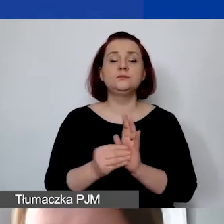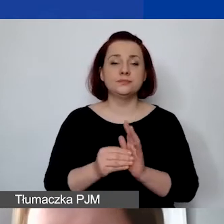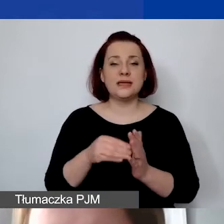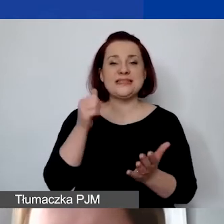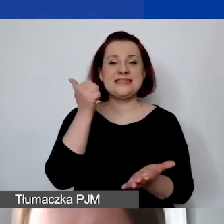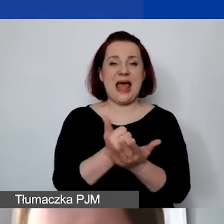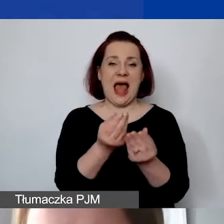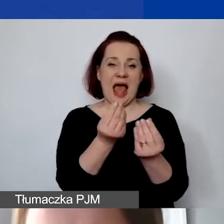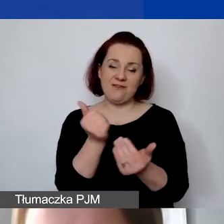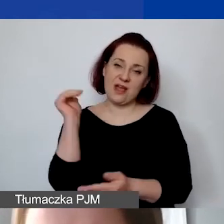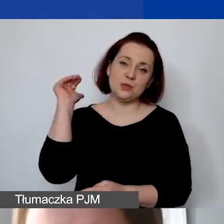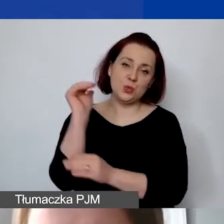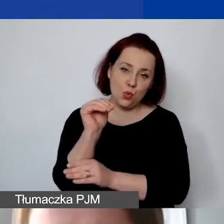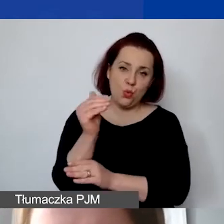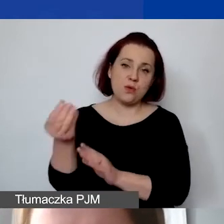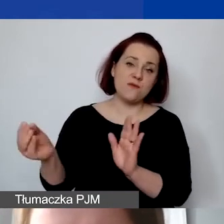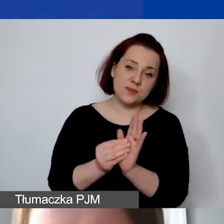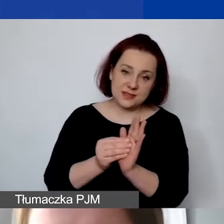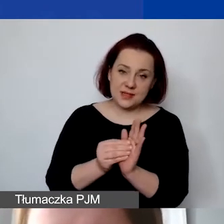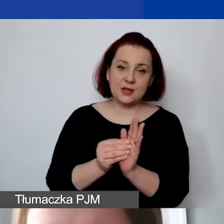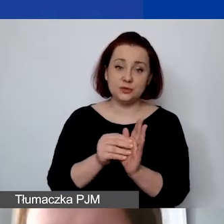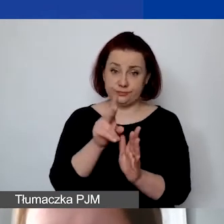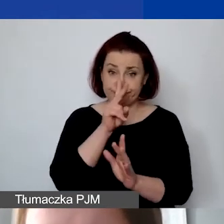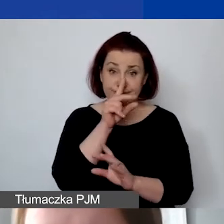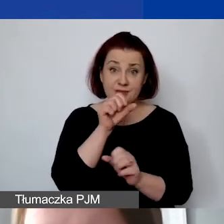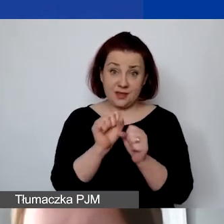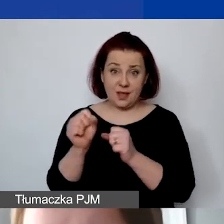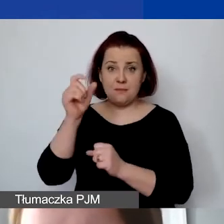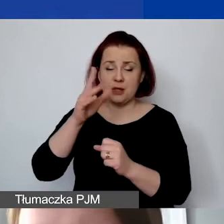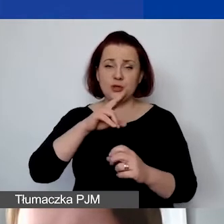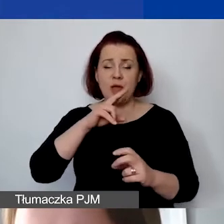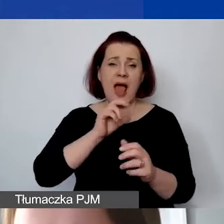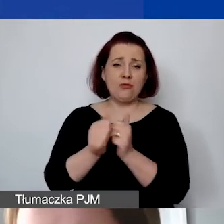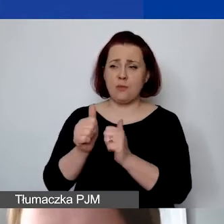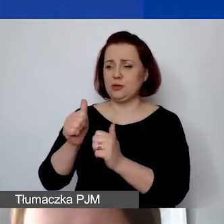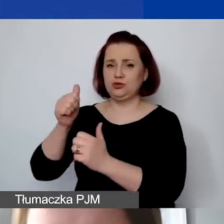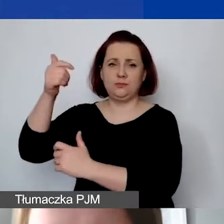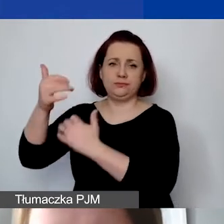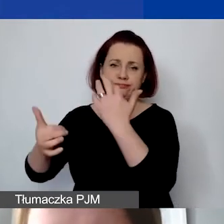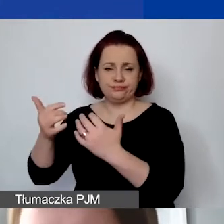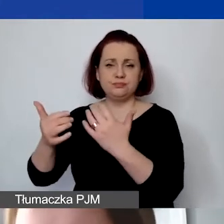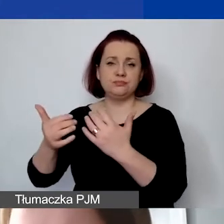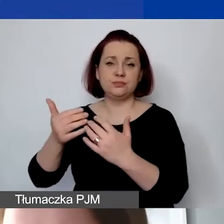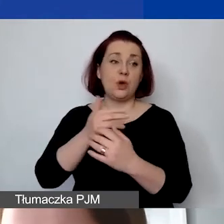Ona będzie dalej, jak państwo widzą, obliczana od sumy kosztów personelu.